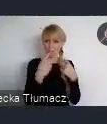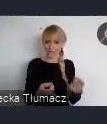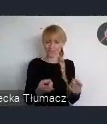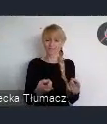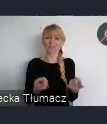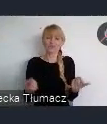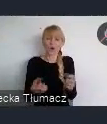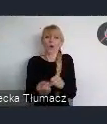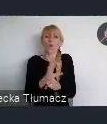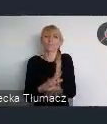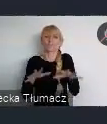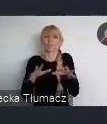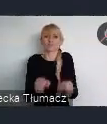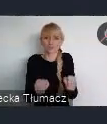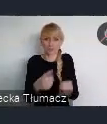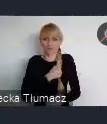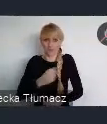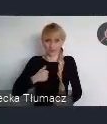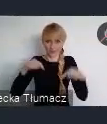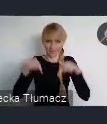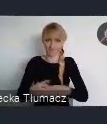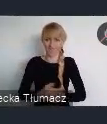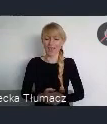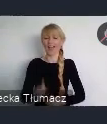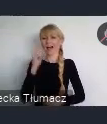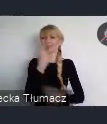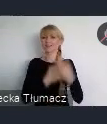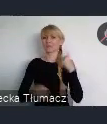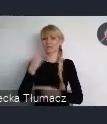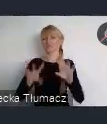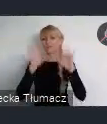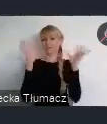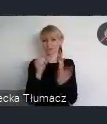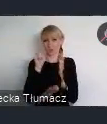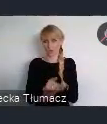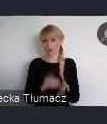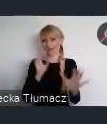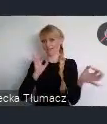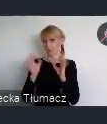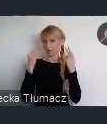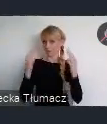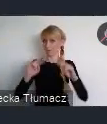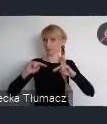Ale mam nadzieję, że równie dobrze uda mi się przekazać Państwu te informacje. Ważne z punktu widzenia organizacji